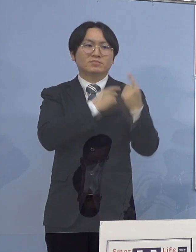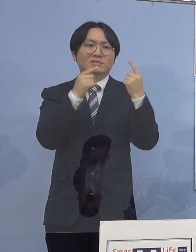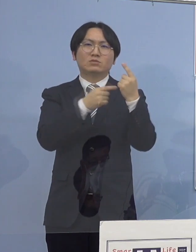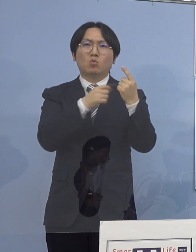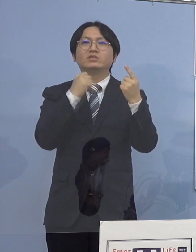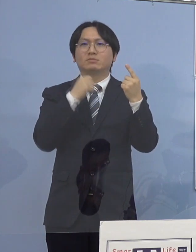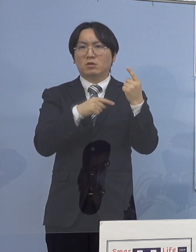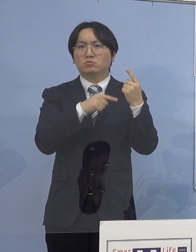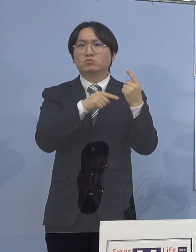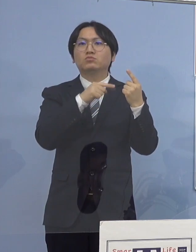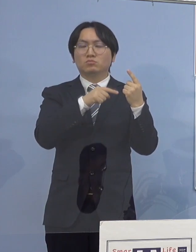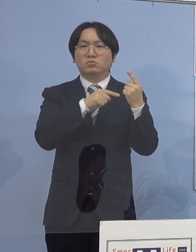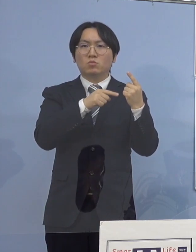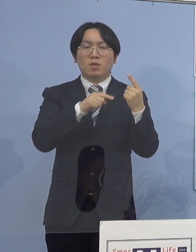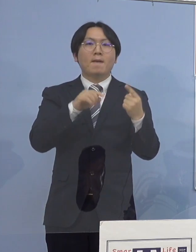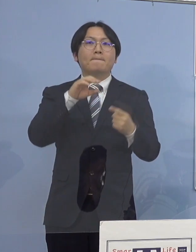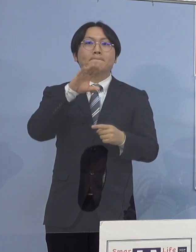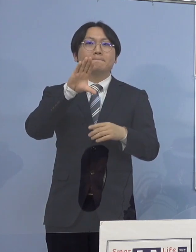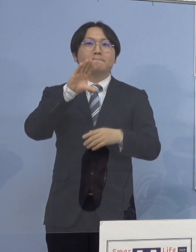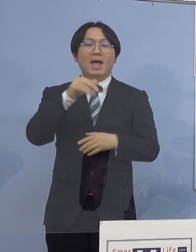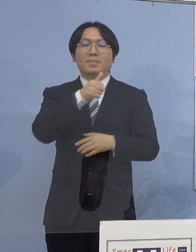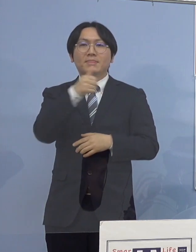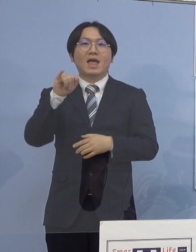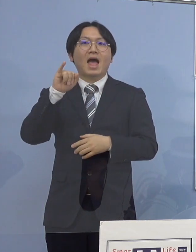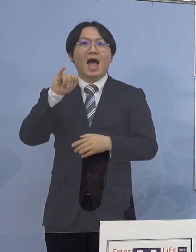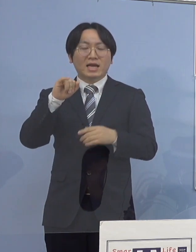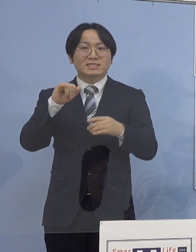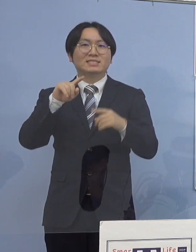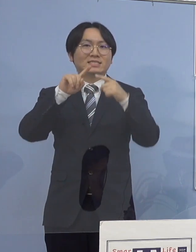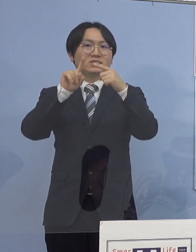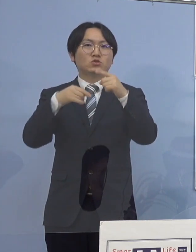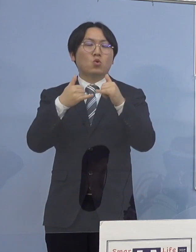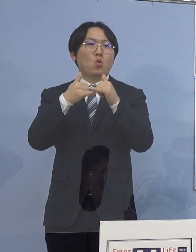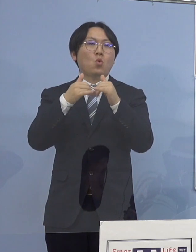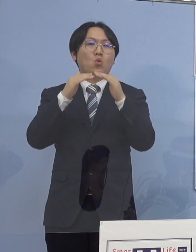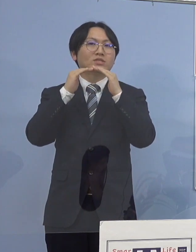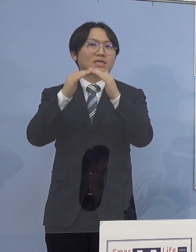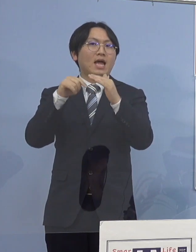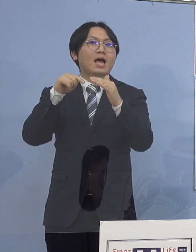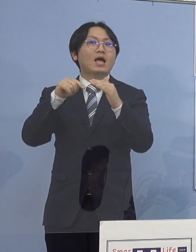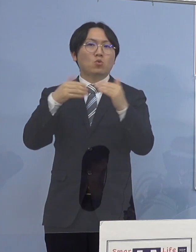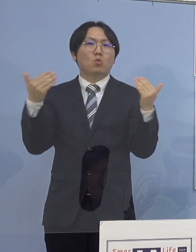万代庁舎に勤務する 徳島県庁の職員となります